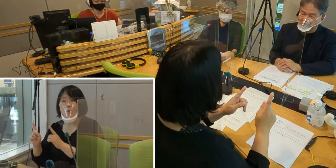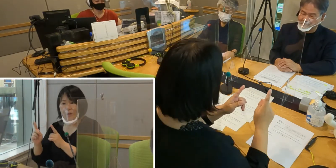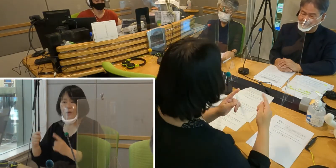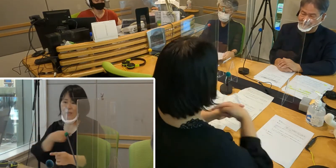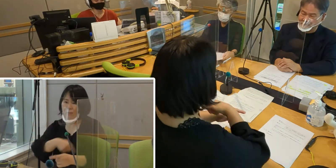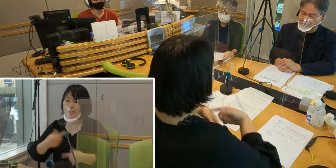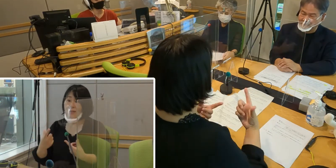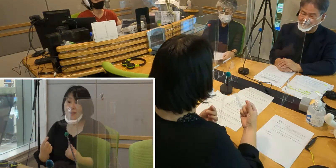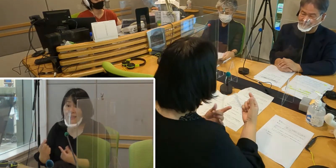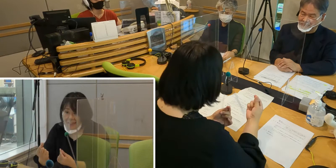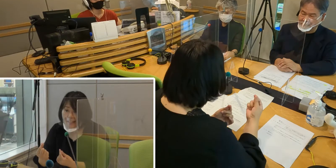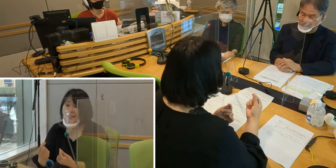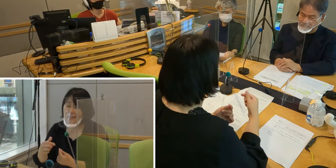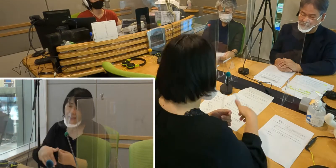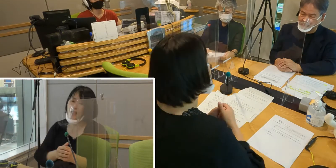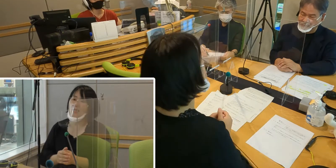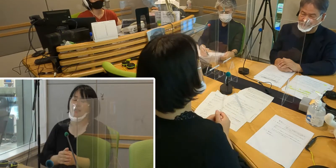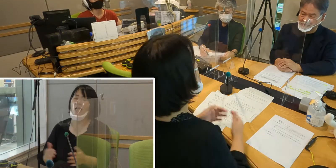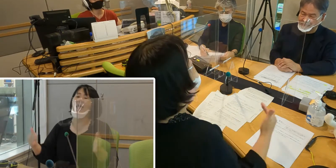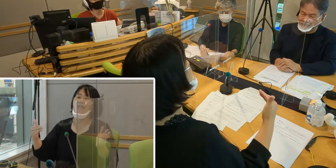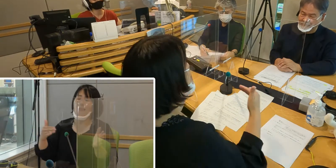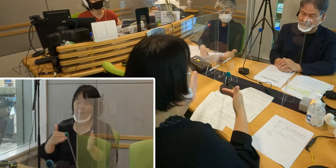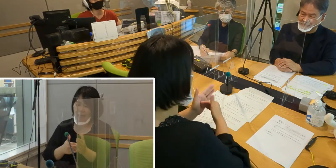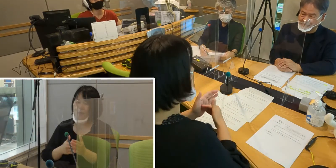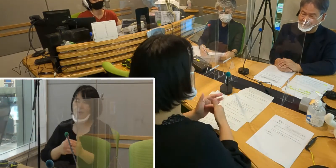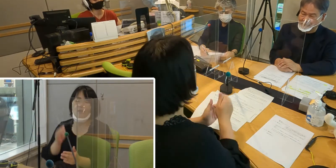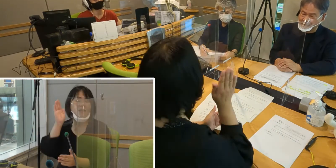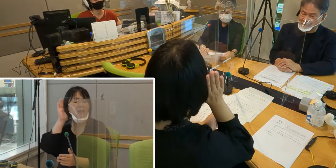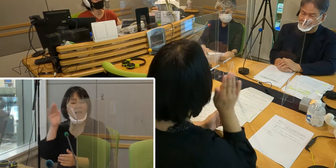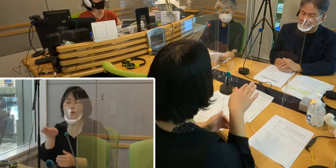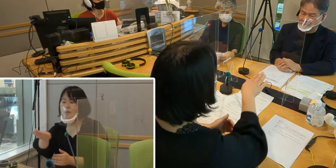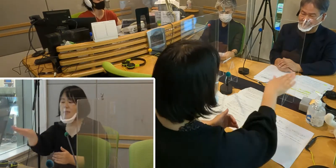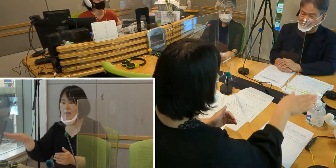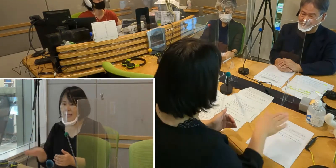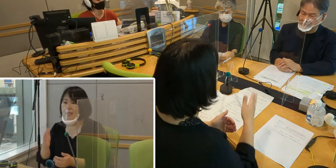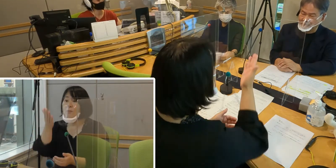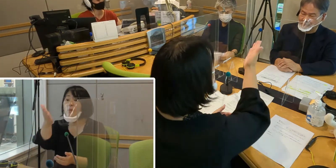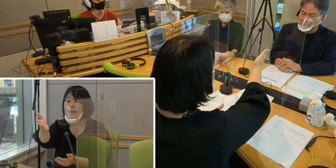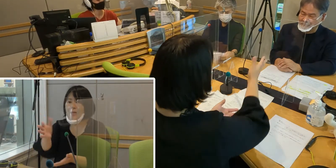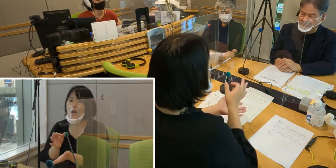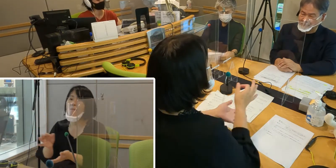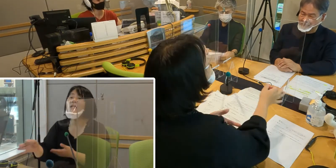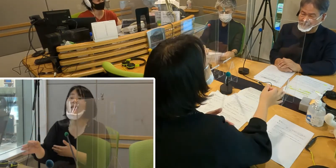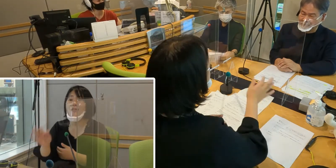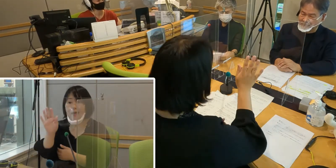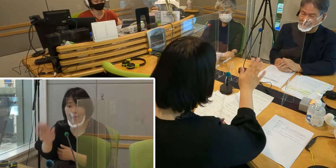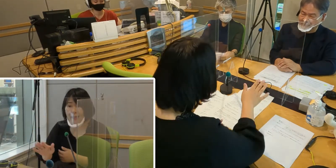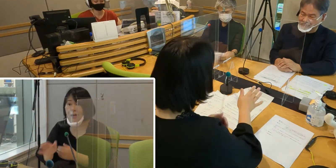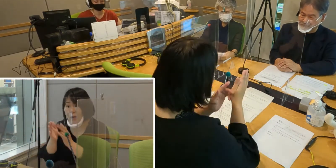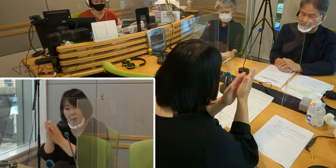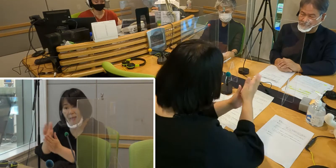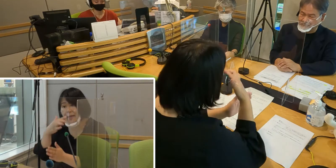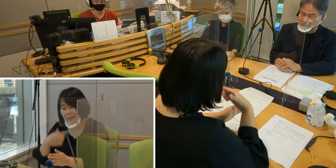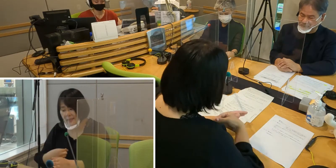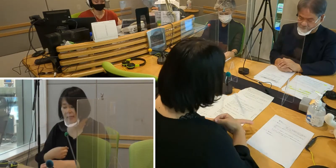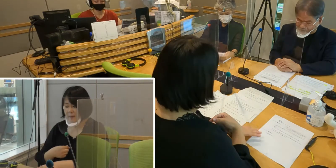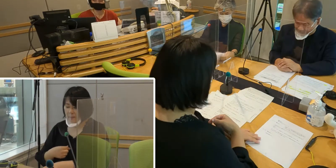では最後に、聞いてくださっている皆さんに 森田さんからメッセージをいただけますか？